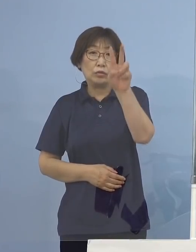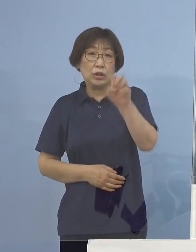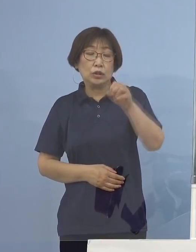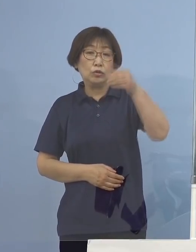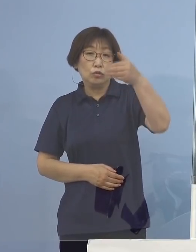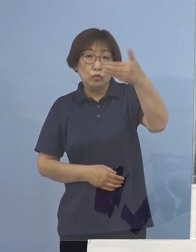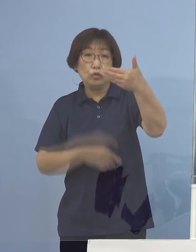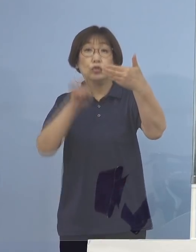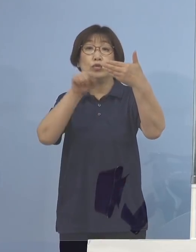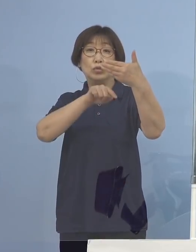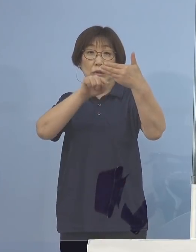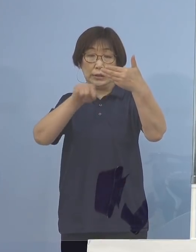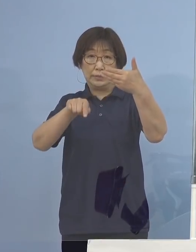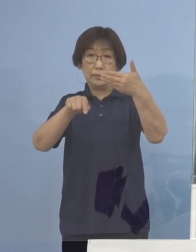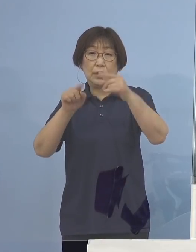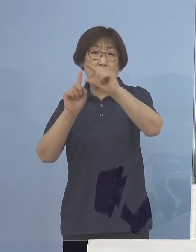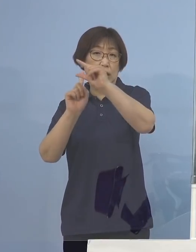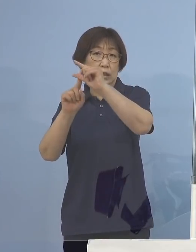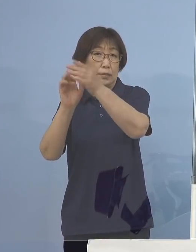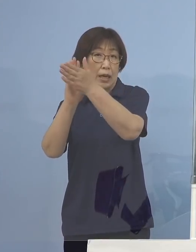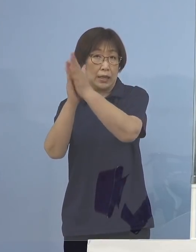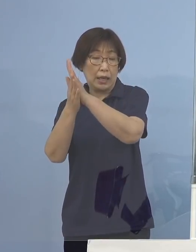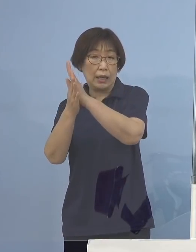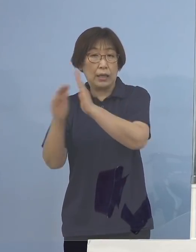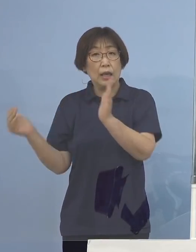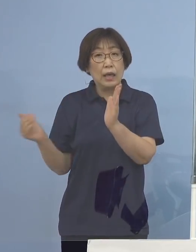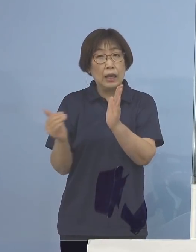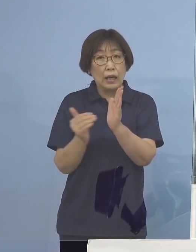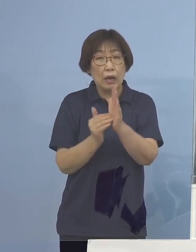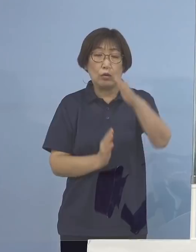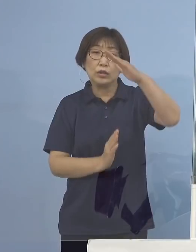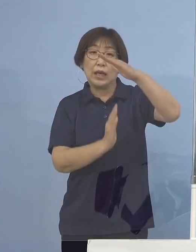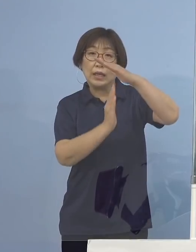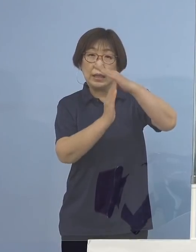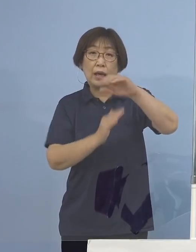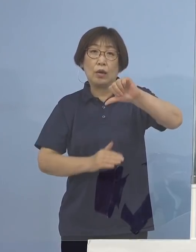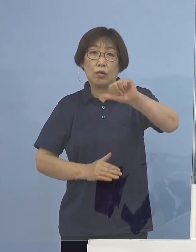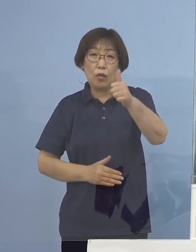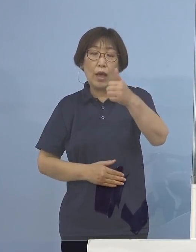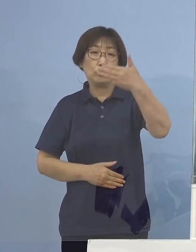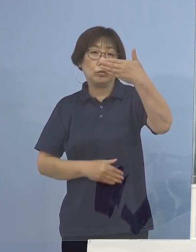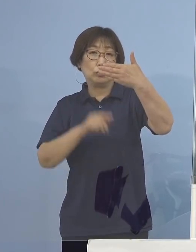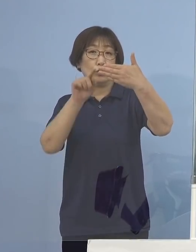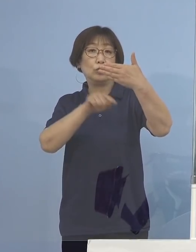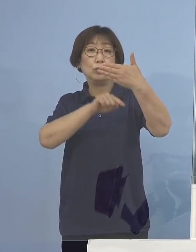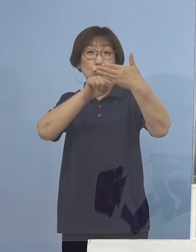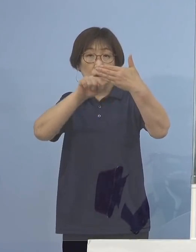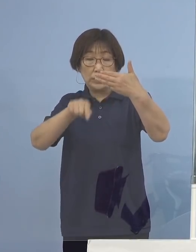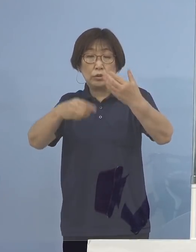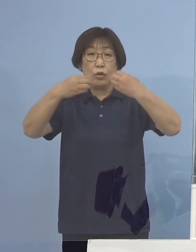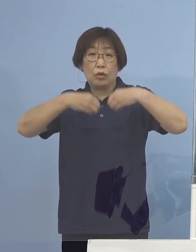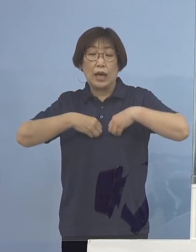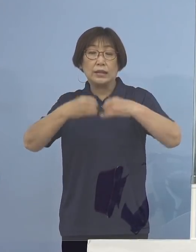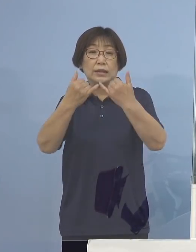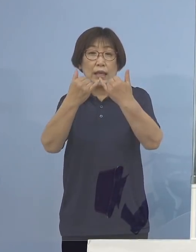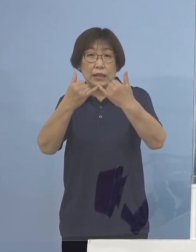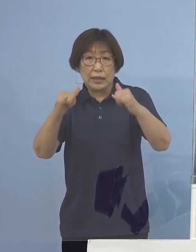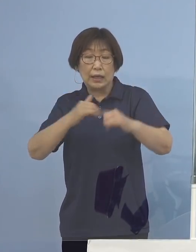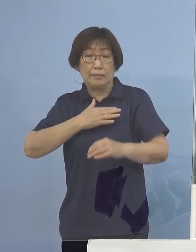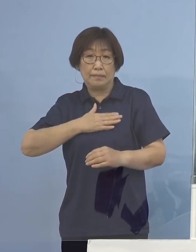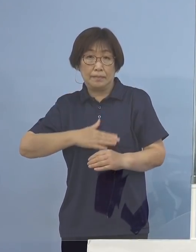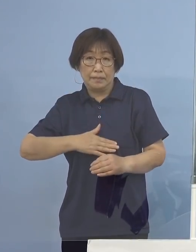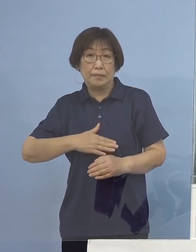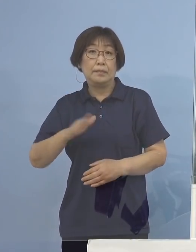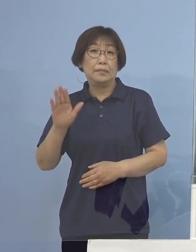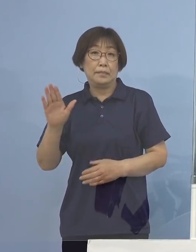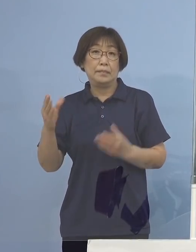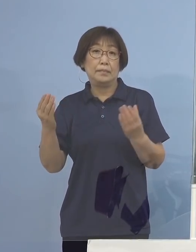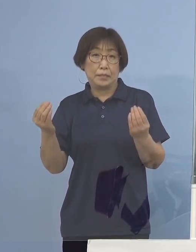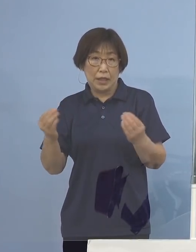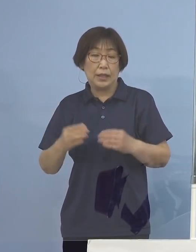また、千葉県では過去最多となる509名感染者 これが確認されているところであります